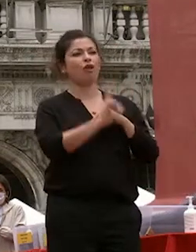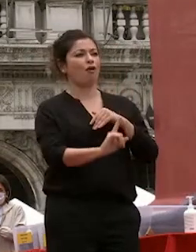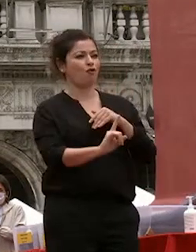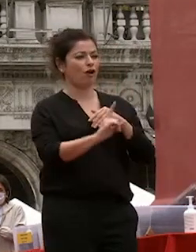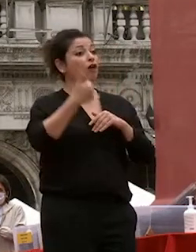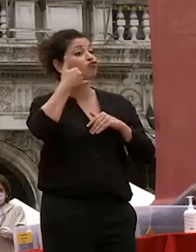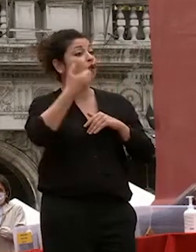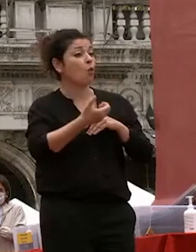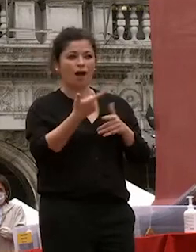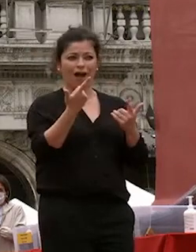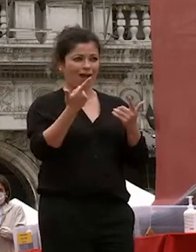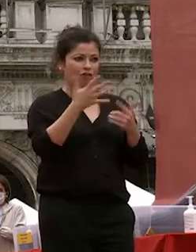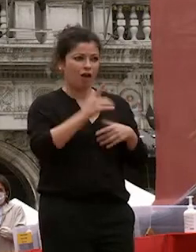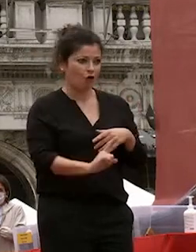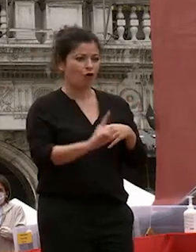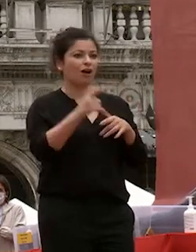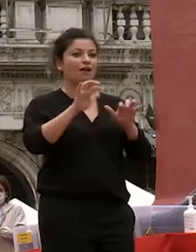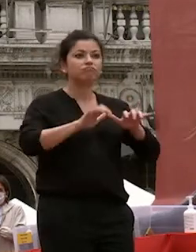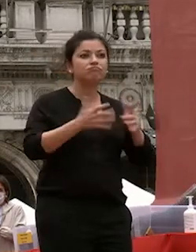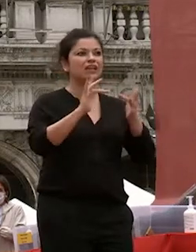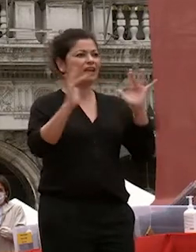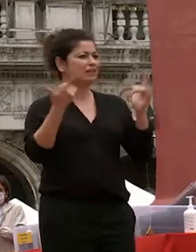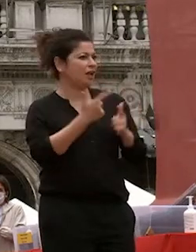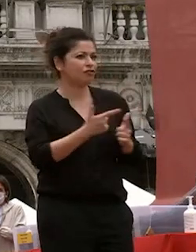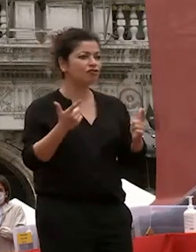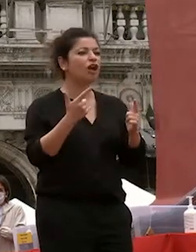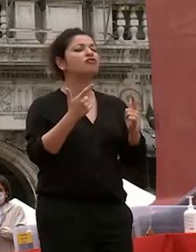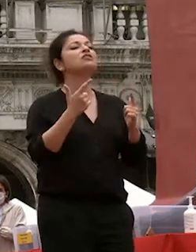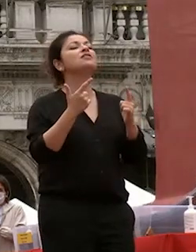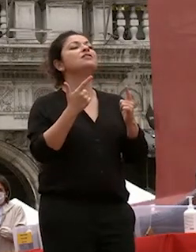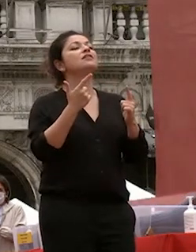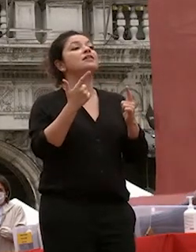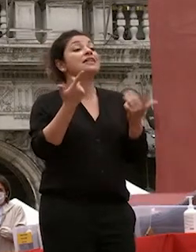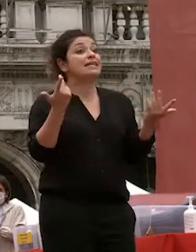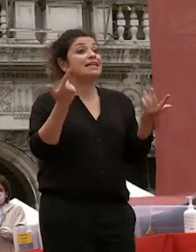cellulari computer e internet è un soggiorno di studio all'estero allora